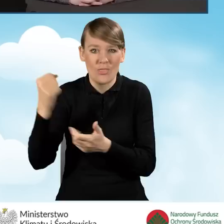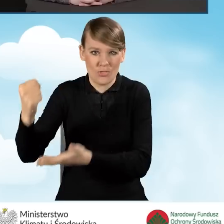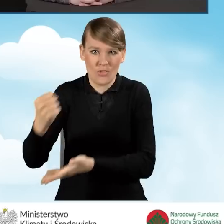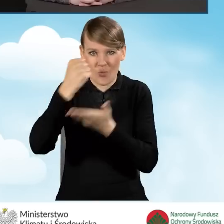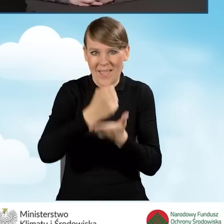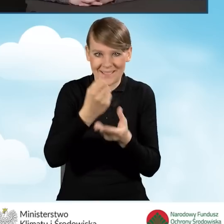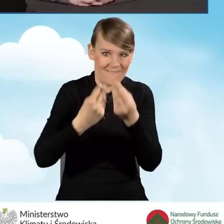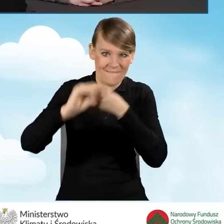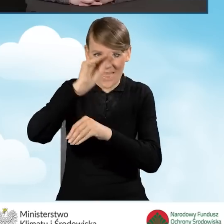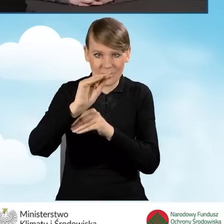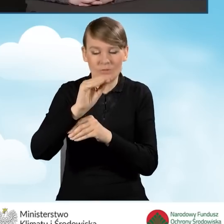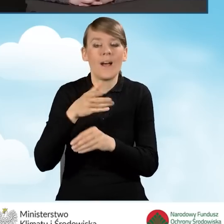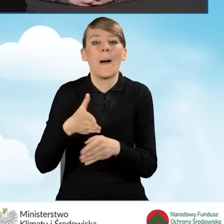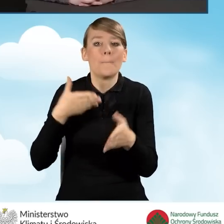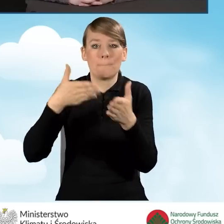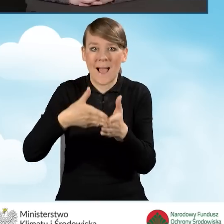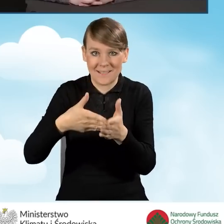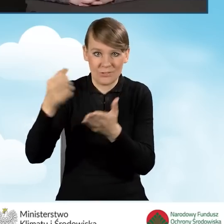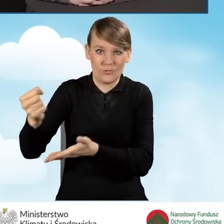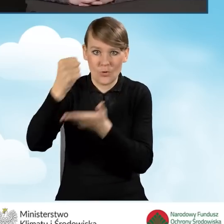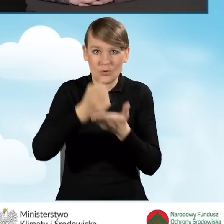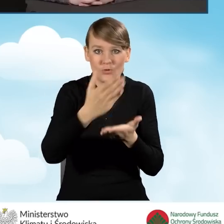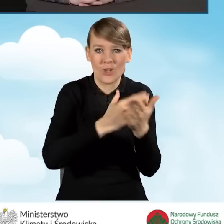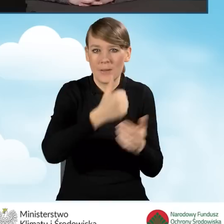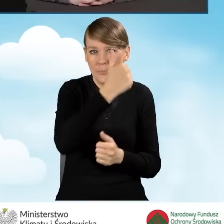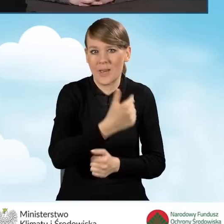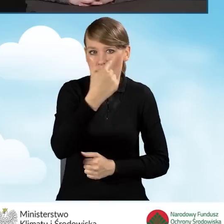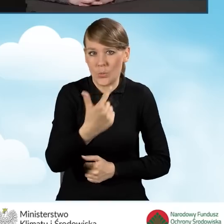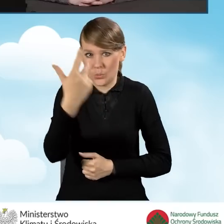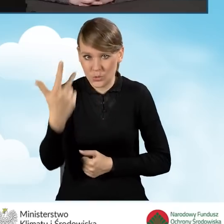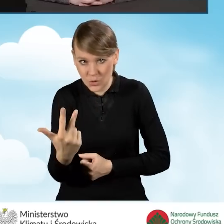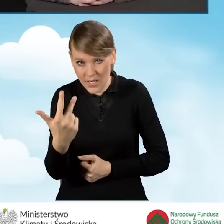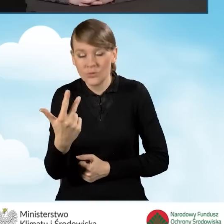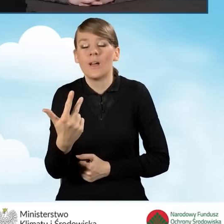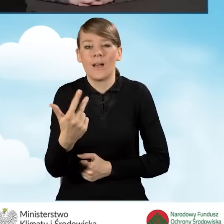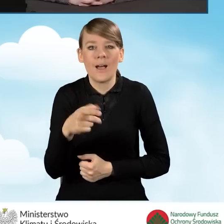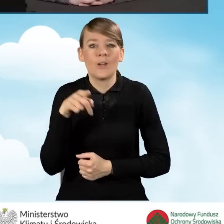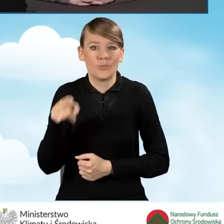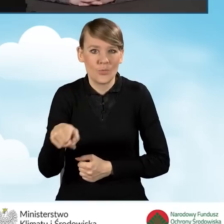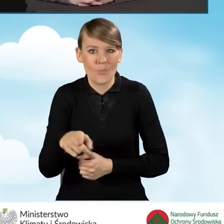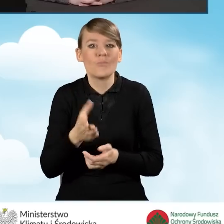Maksymalne dotacje w części pierwszej, drugiej i trzeciej zostały podzielone na dwie grupy,